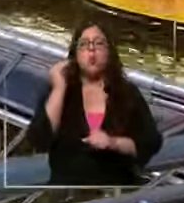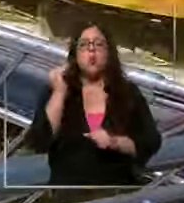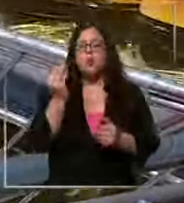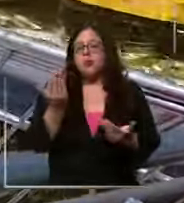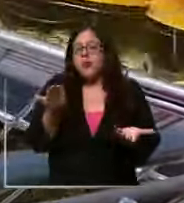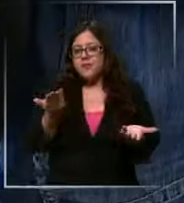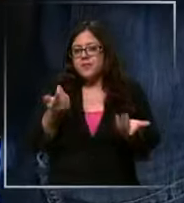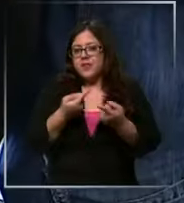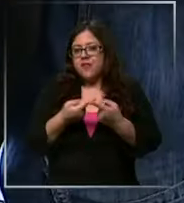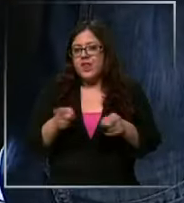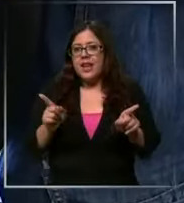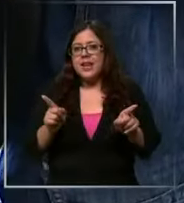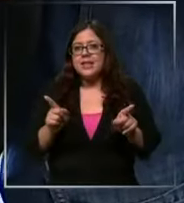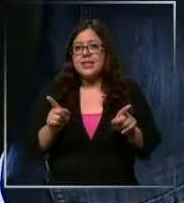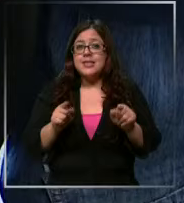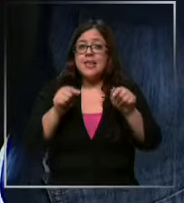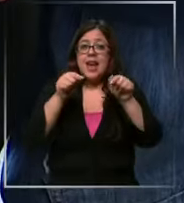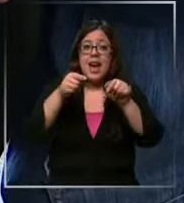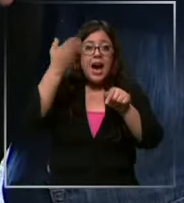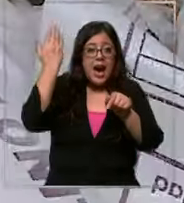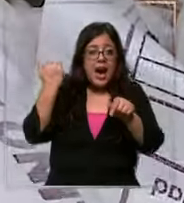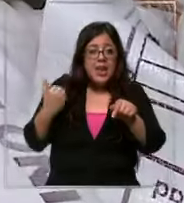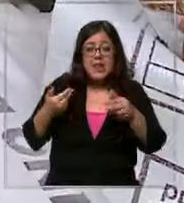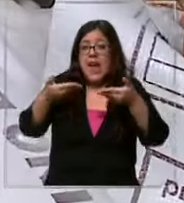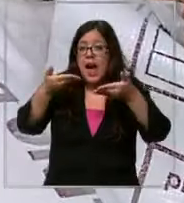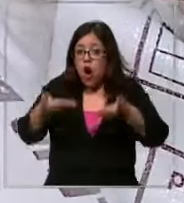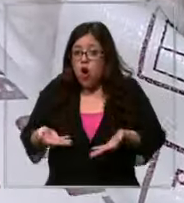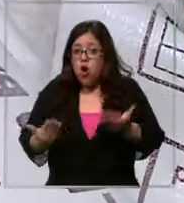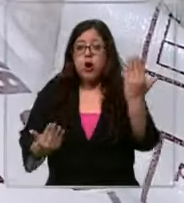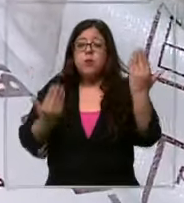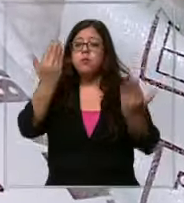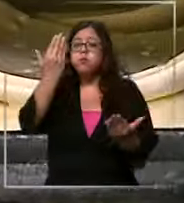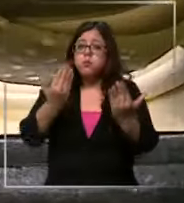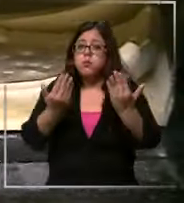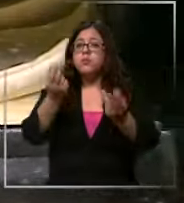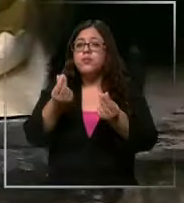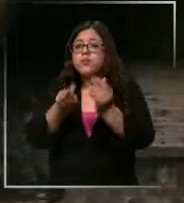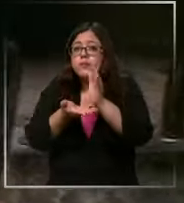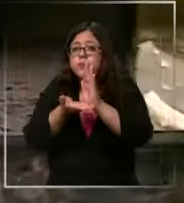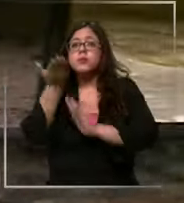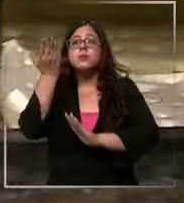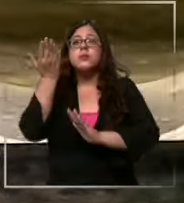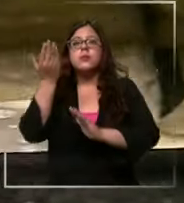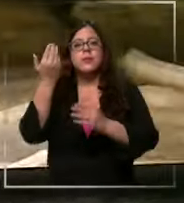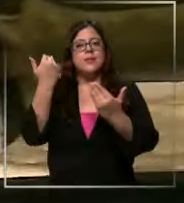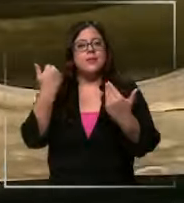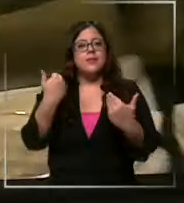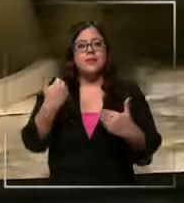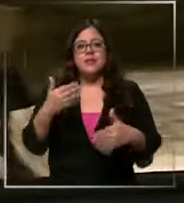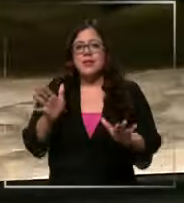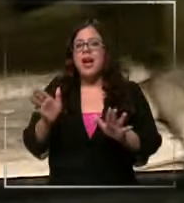La diferencia entre ese momento y ahora es que la inflación en su mayoría ya logró ser controlada O